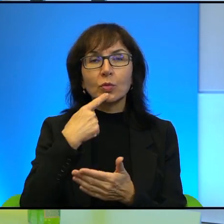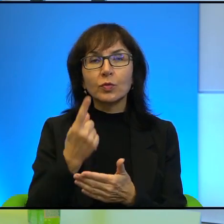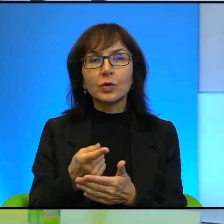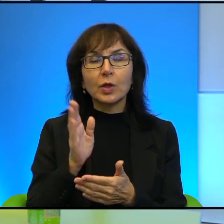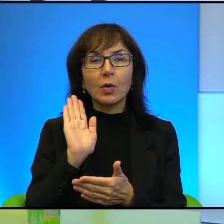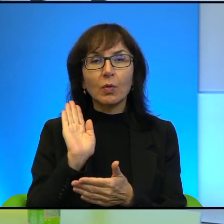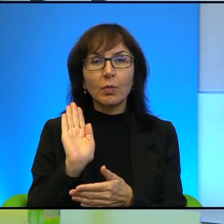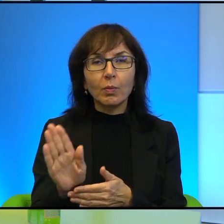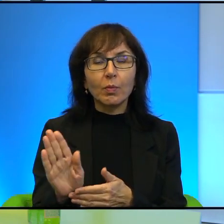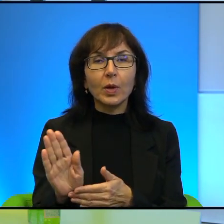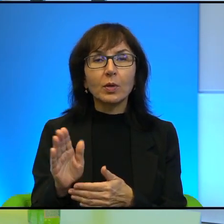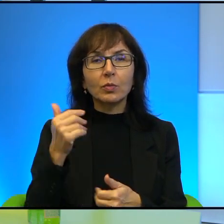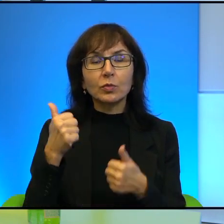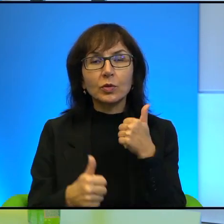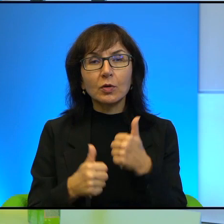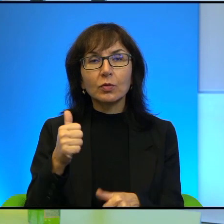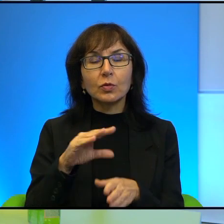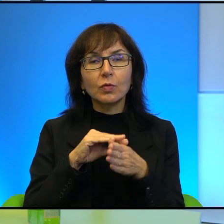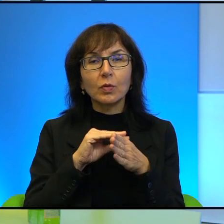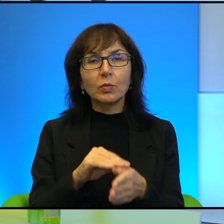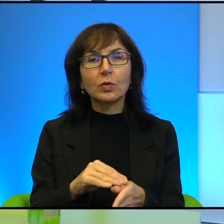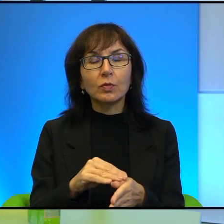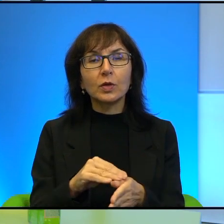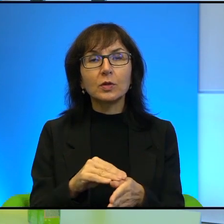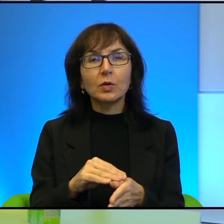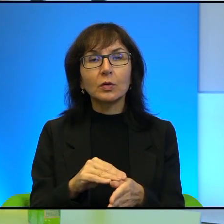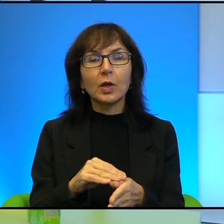profesjonalnie prowadzone profile na portalach społecznościowych.